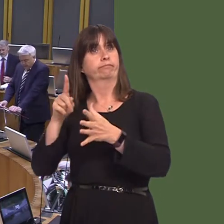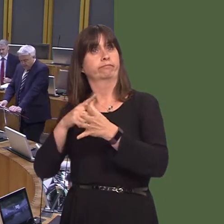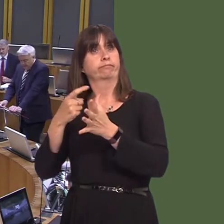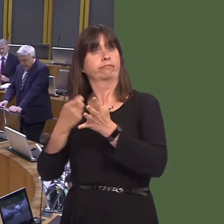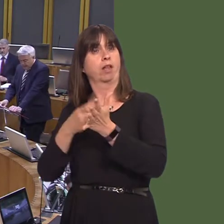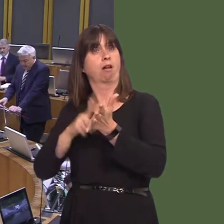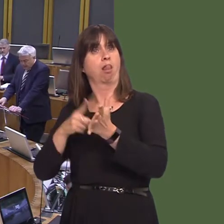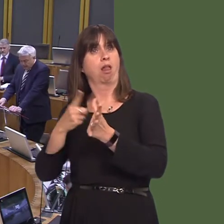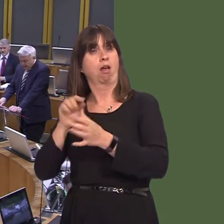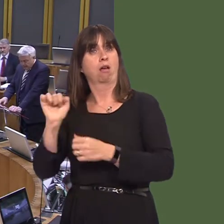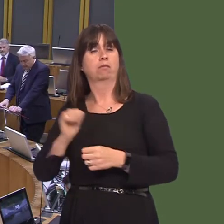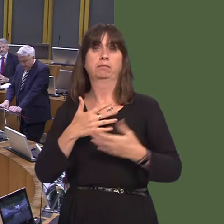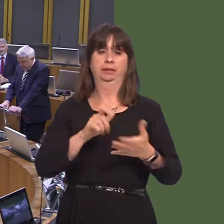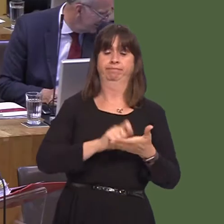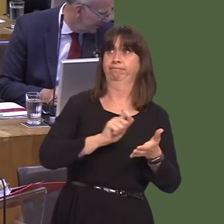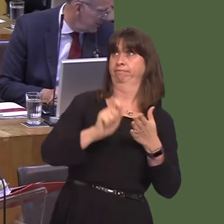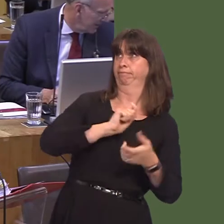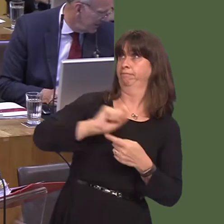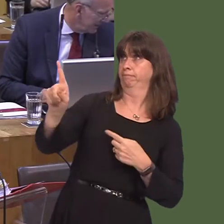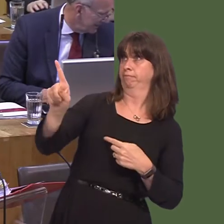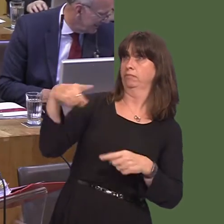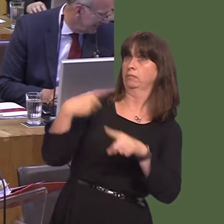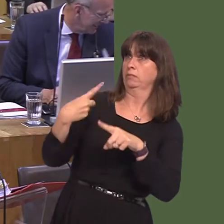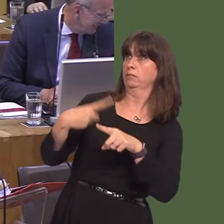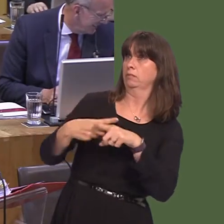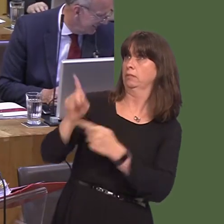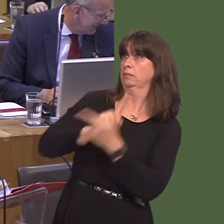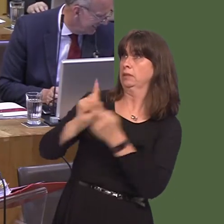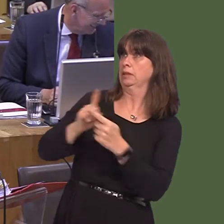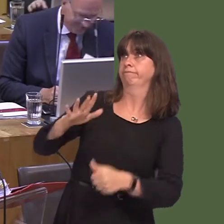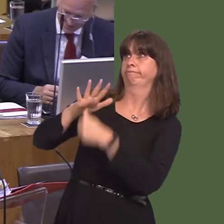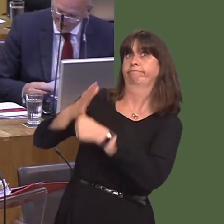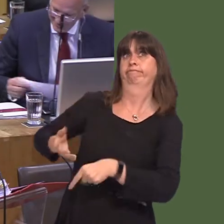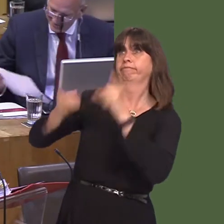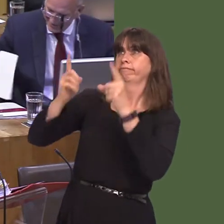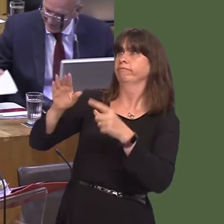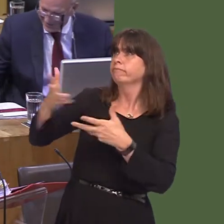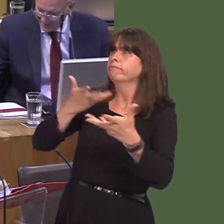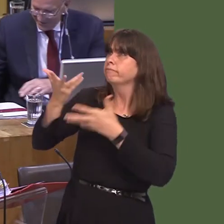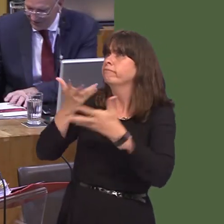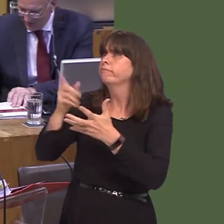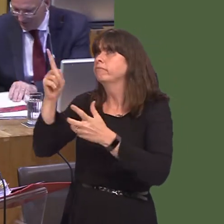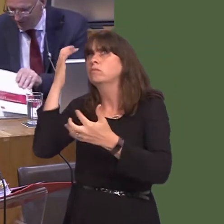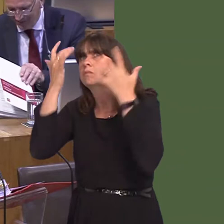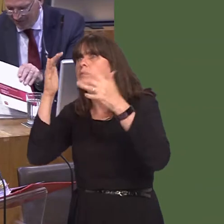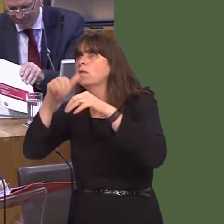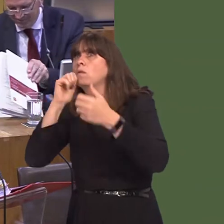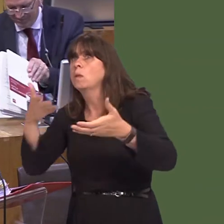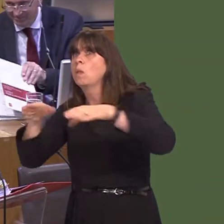am gyfarfod brys i drafod unrhyw gyfleoedd y maeír cwmniín eu hystyried a gweld sut y gallai Llywodraeth Cymru helpu. Llyr Gruffydd AM: Wel, diolch i chi am eich